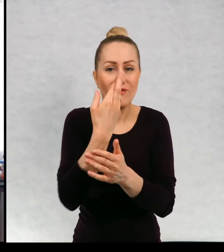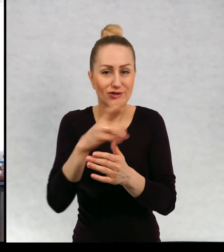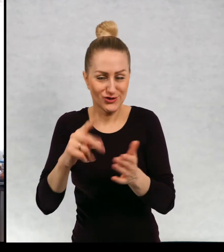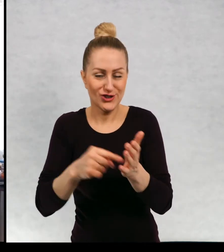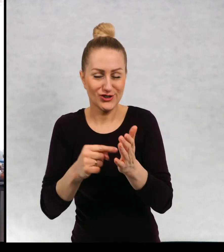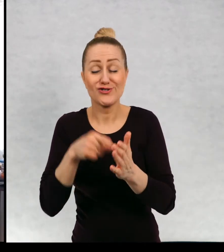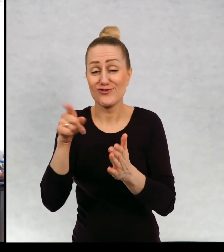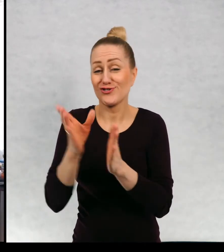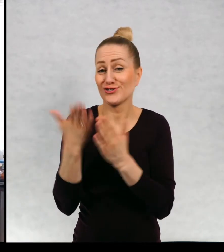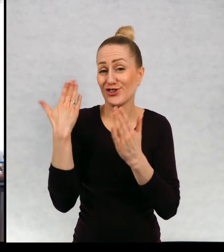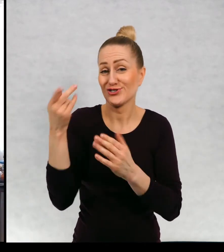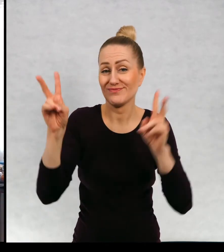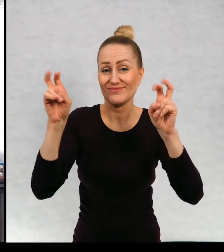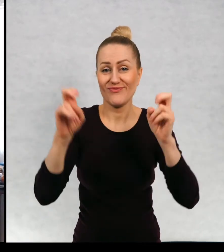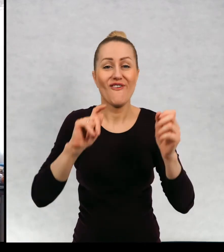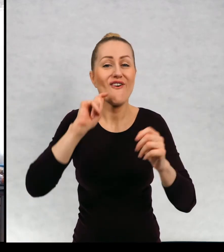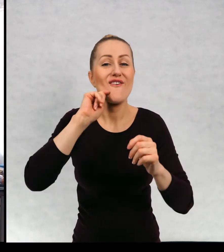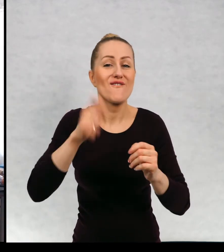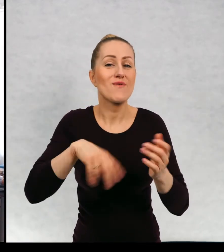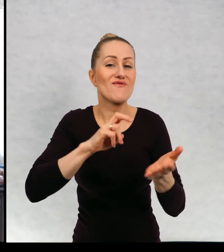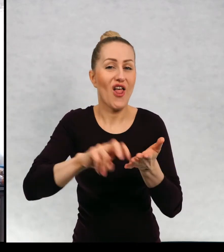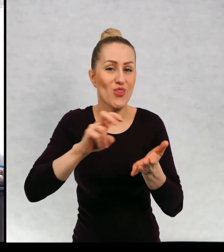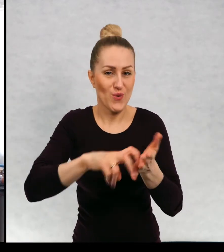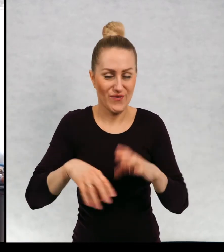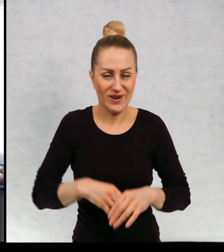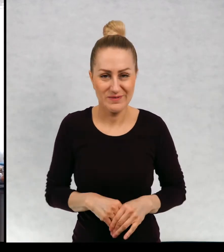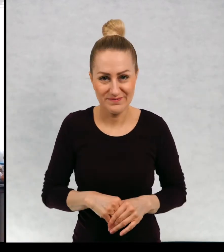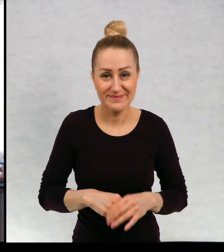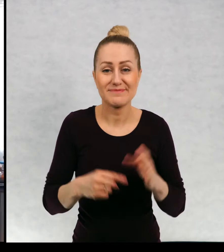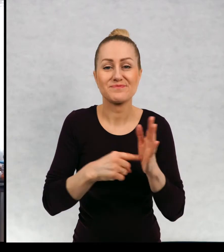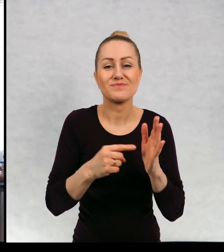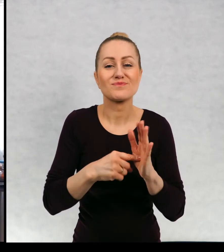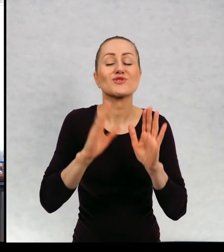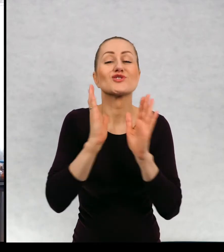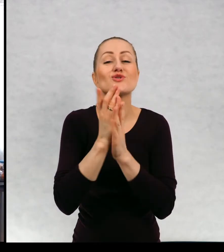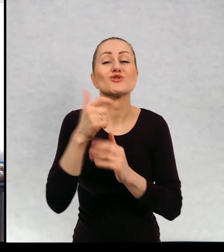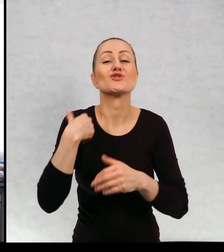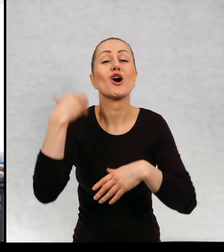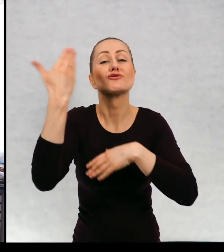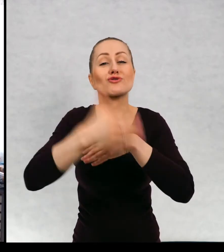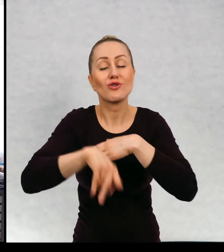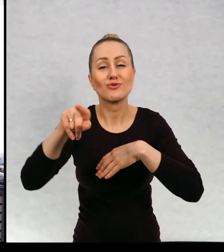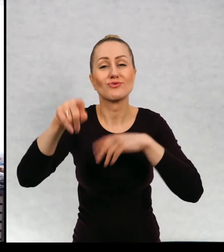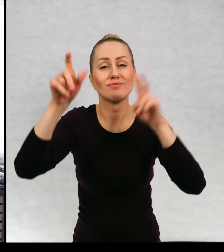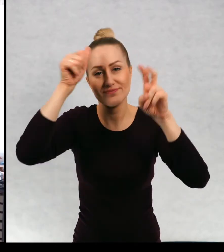"Wędrówka" Książka, którą skończyłam, nosi tytuł "Chłopiec i wilk"